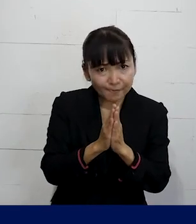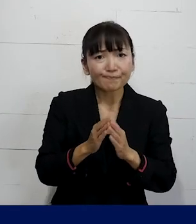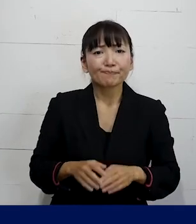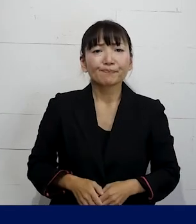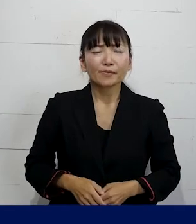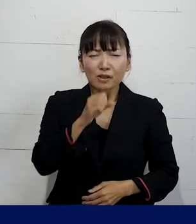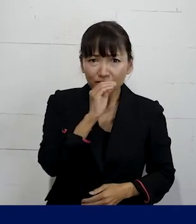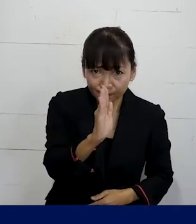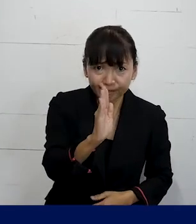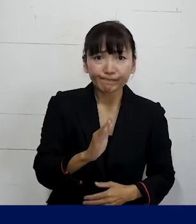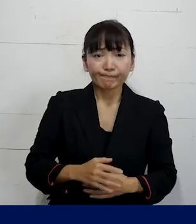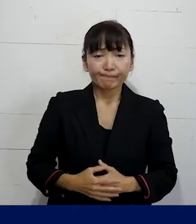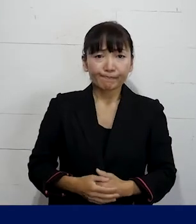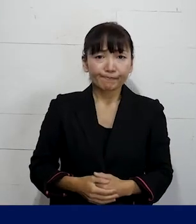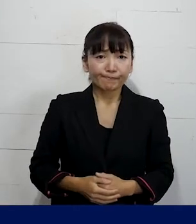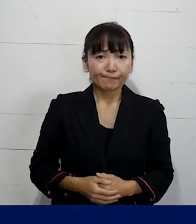どうかよろしくお願いします